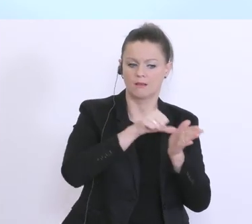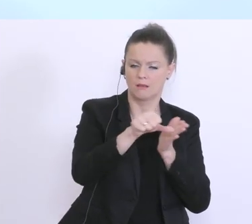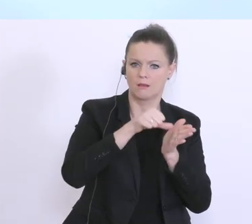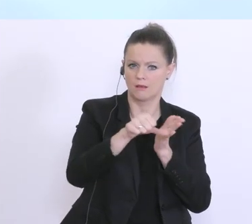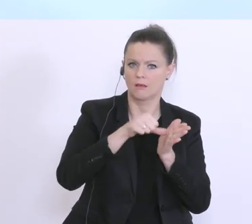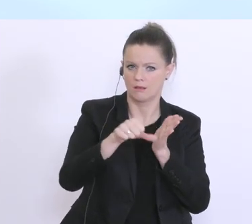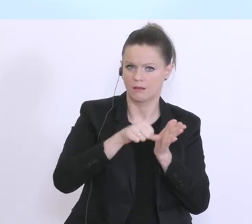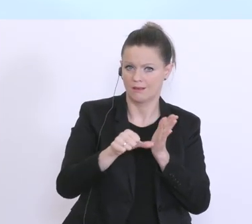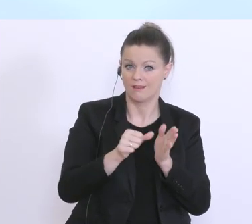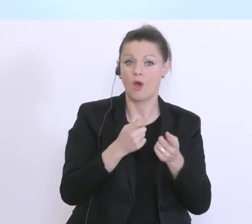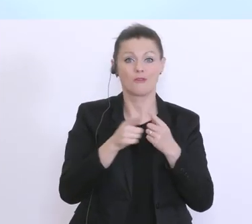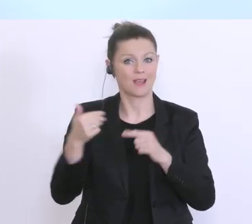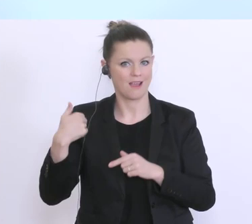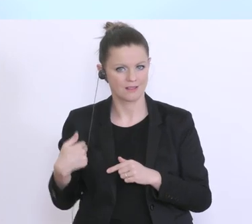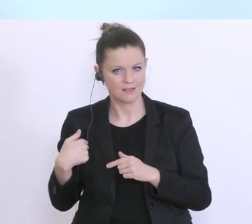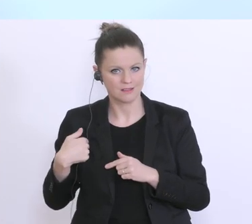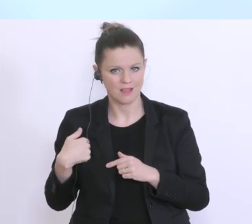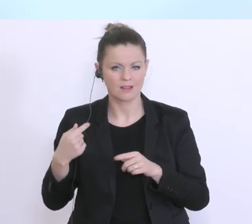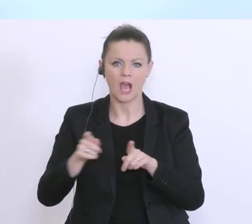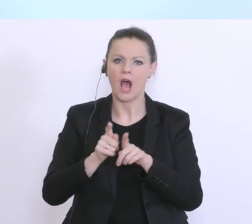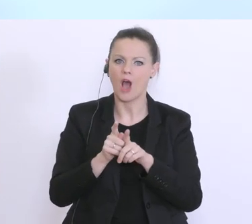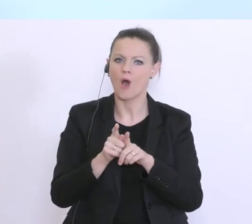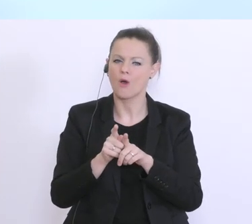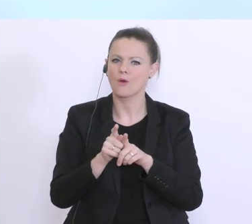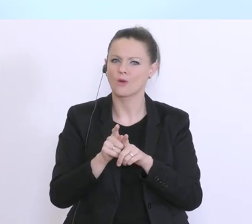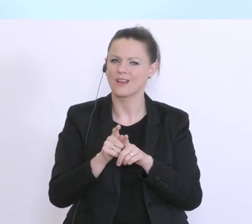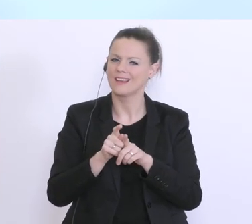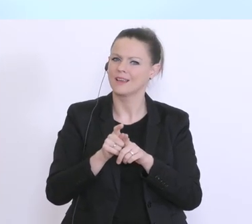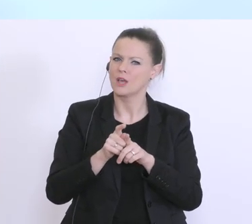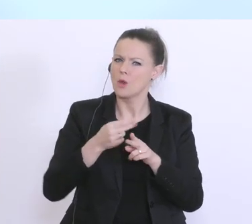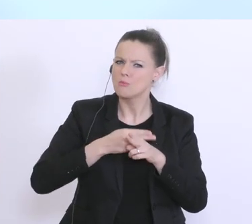Auf der anderen gibt‘s aber hier ein rein kreditfinanziertes Kurzarbeitsmodell,